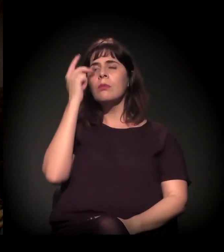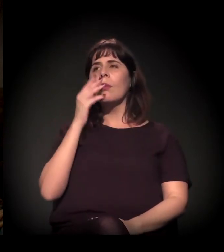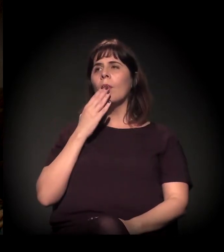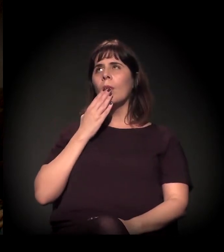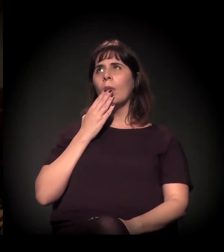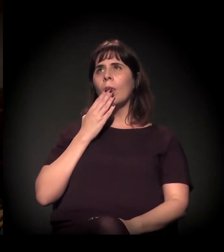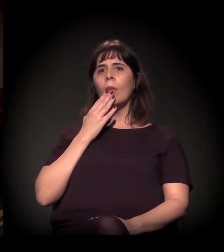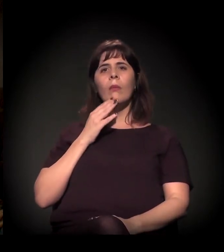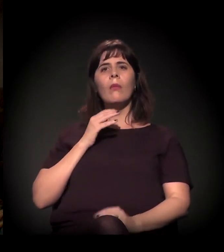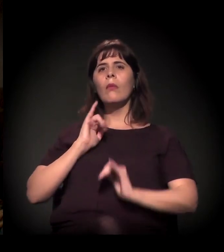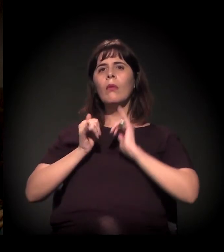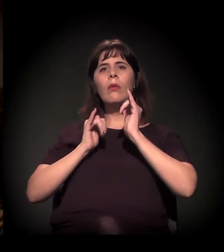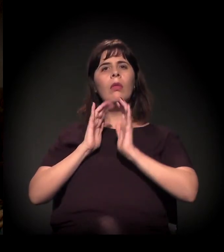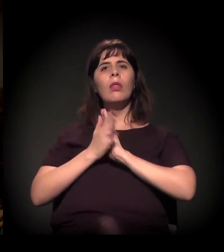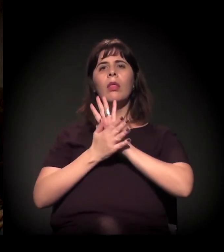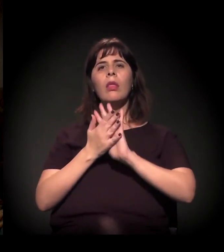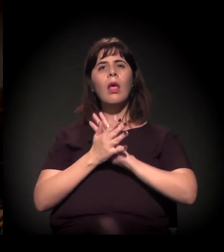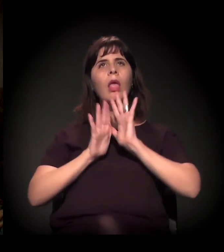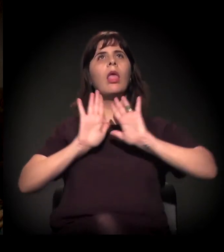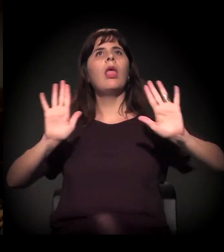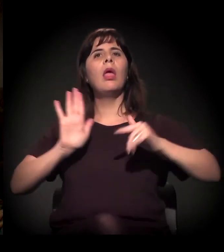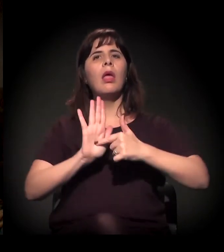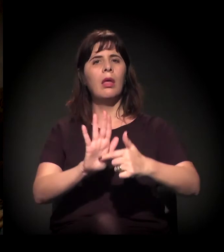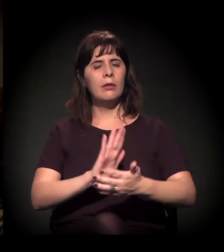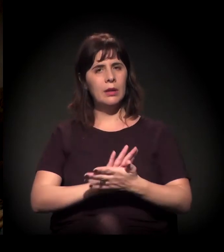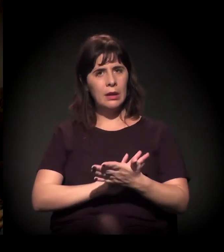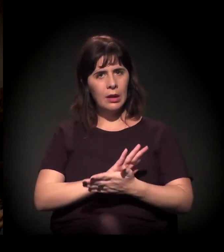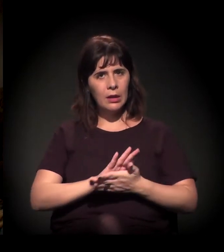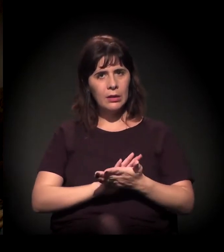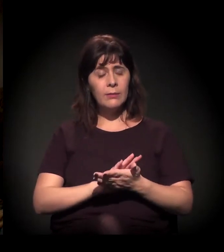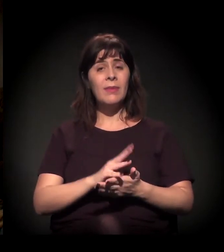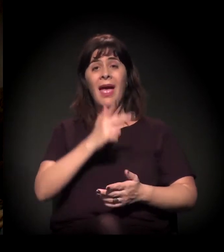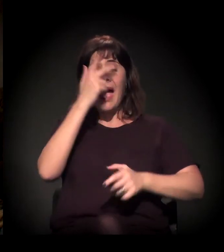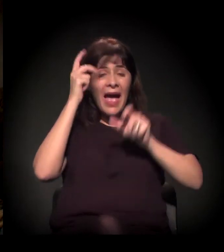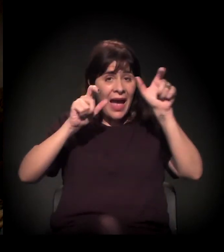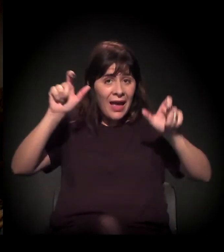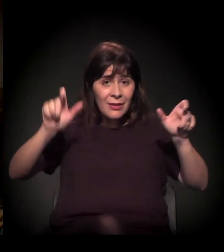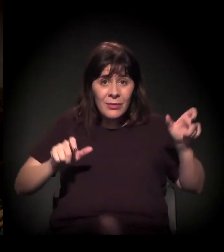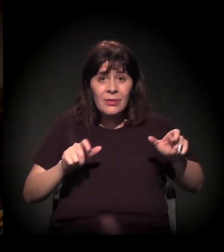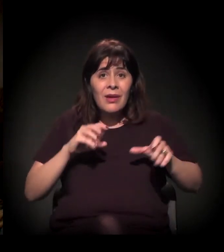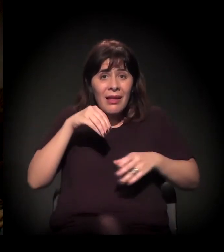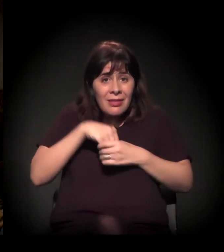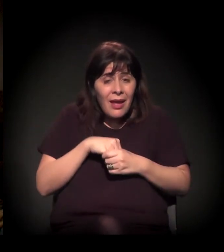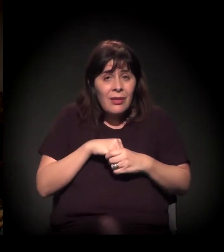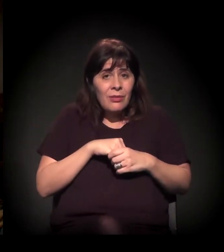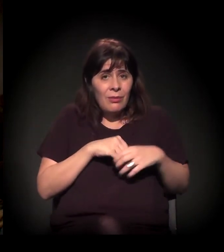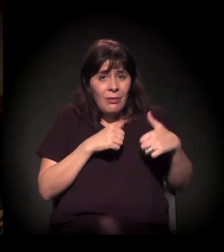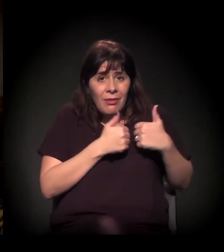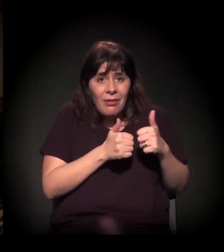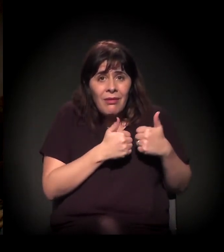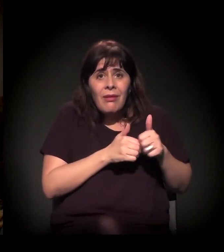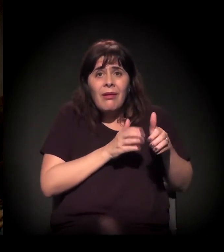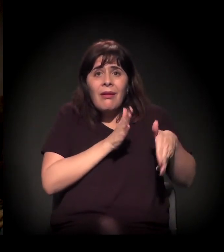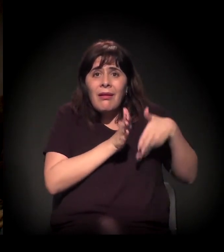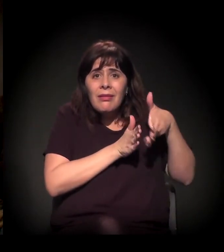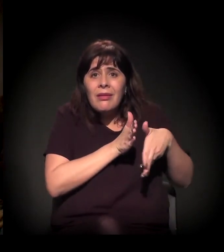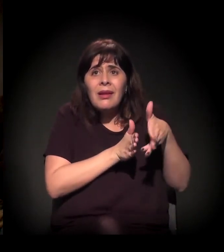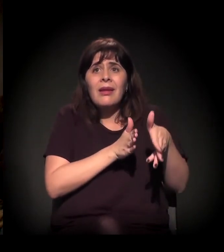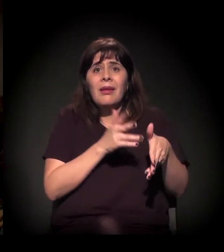dentro dos ônibus, e ainda assim eles não têm...